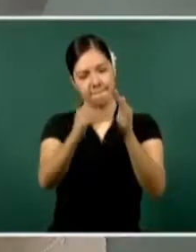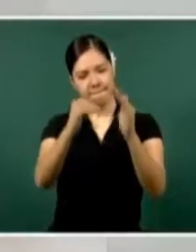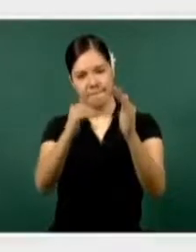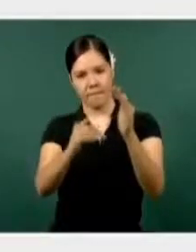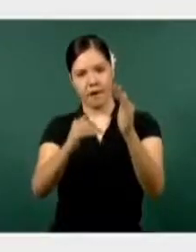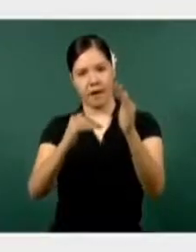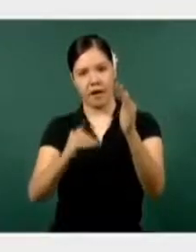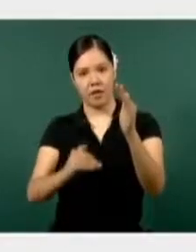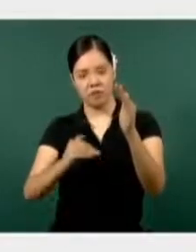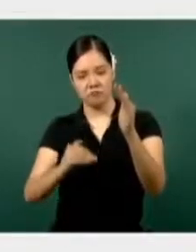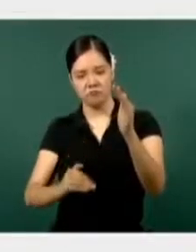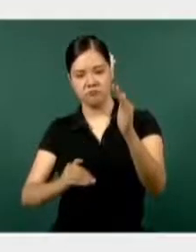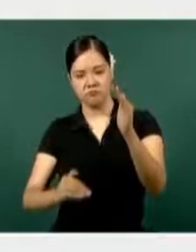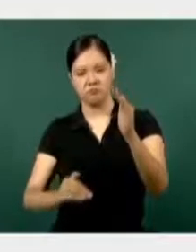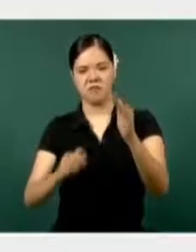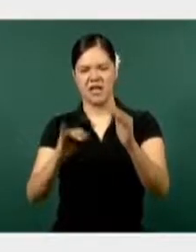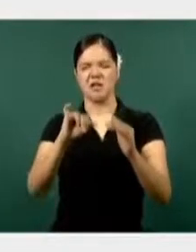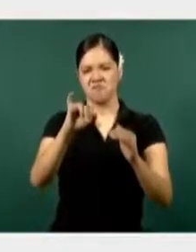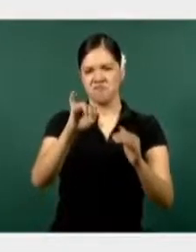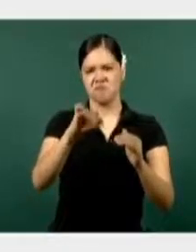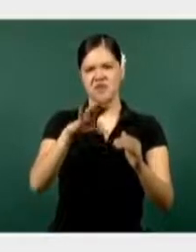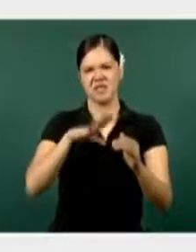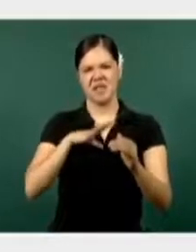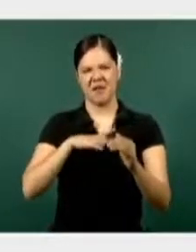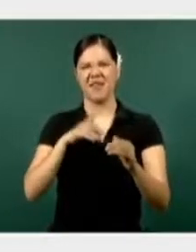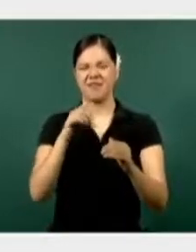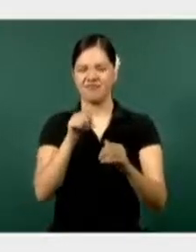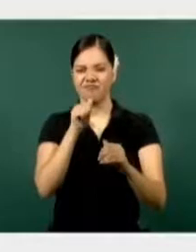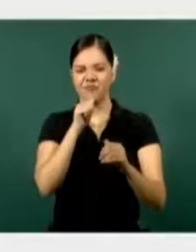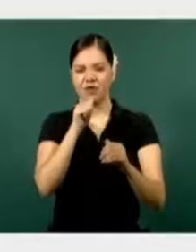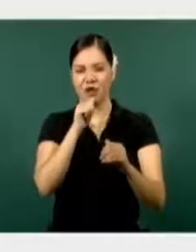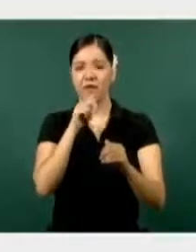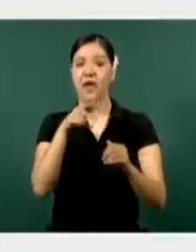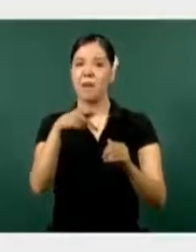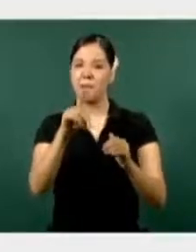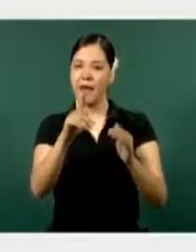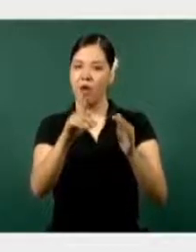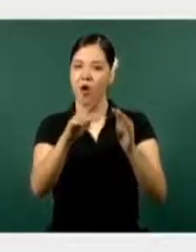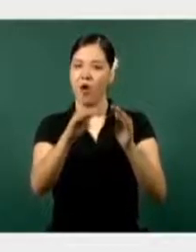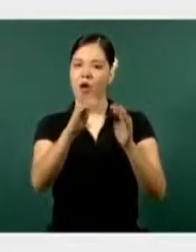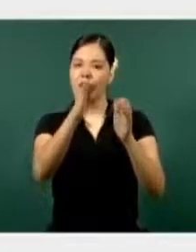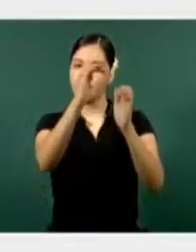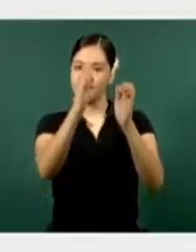a la baja, sí una presencia en el estado, pero todos hacia una tendencia a la baja.